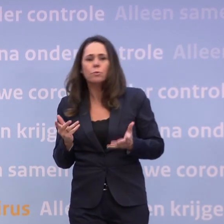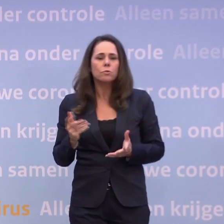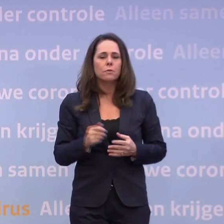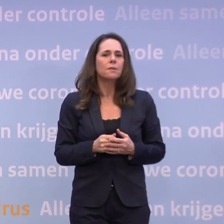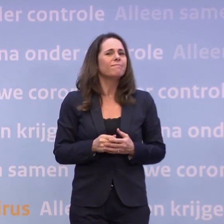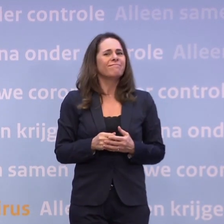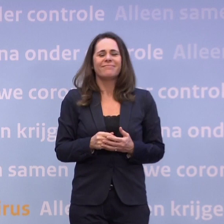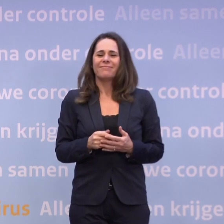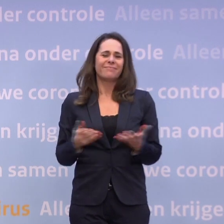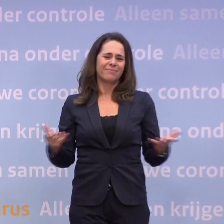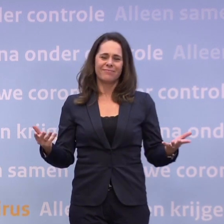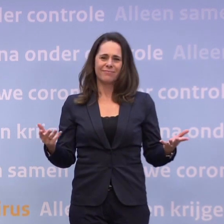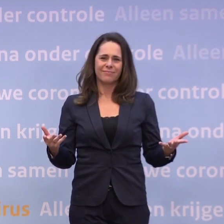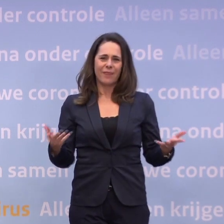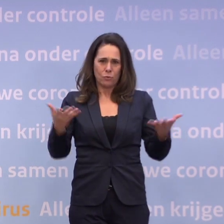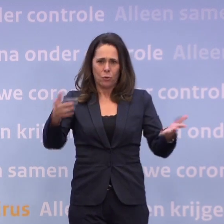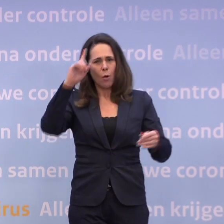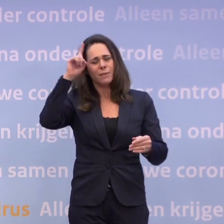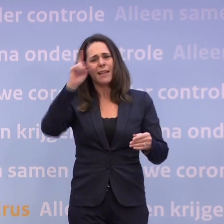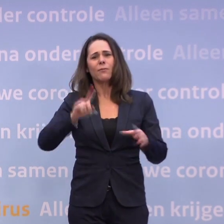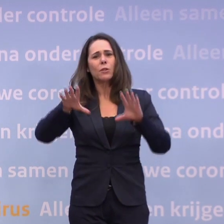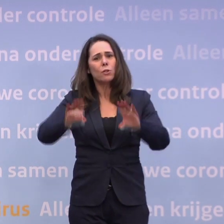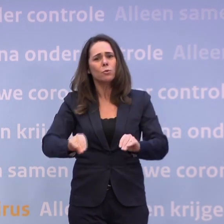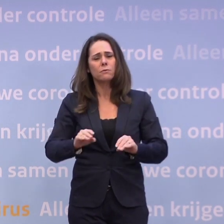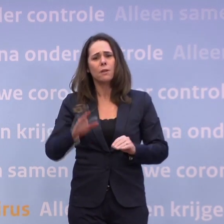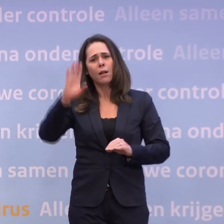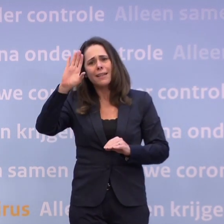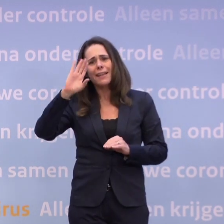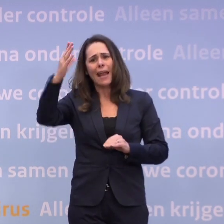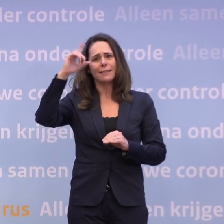Het is niet zo heel moeilijk te bedenken wat je dan moet doen. U kunt het ook wel creatief bedenken.